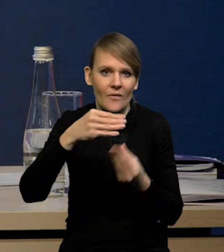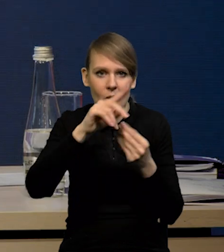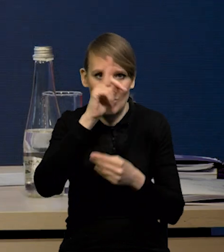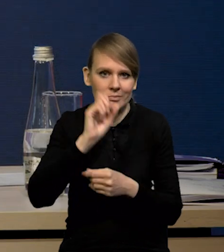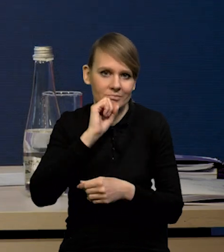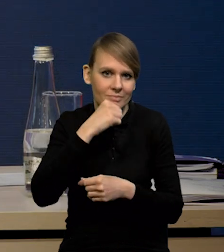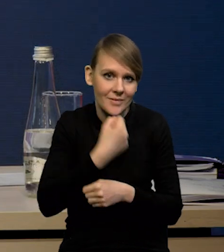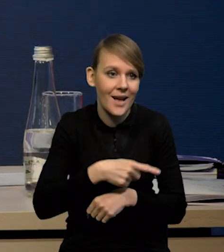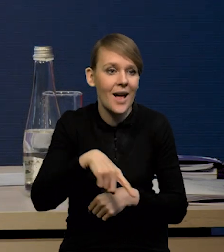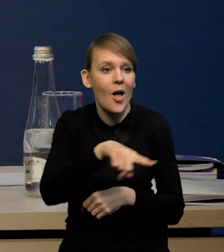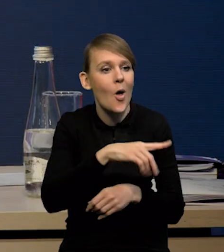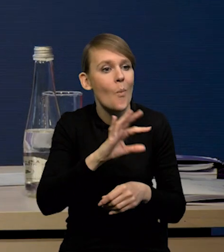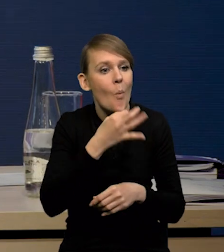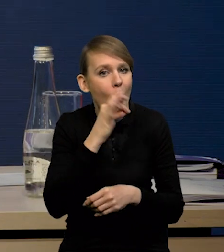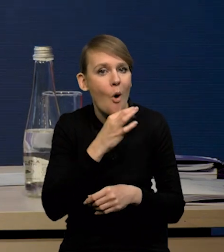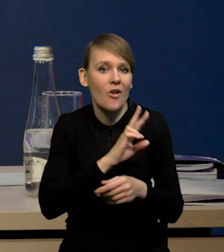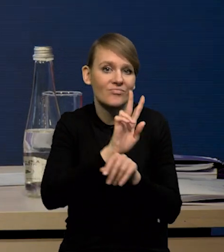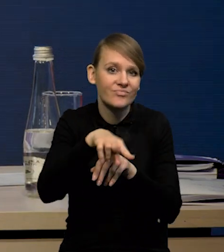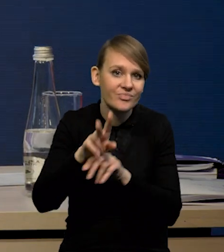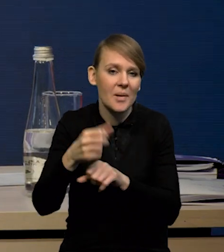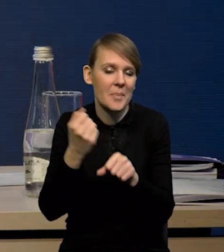Coraz mniej osób młodych wchodzi na rynek pracy